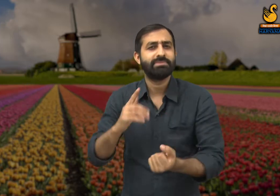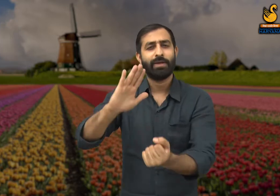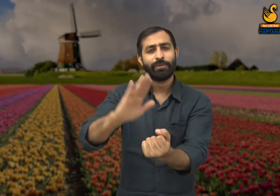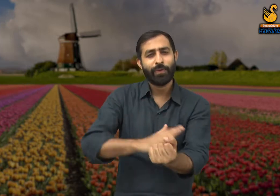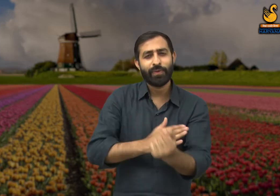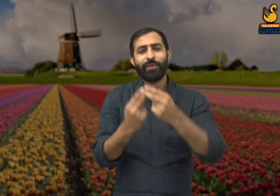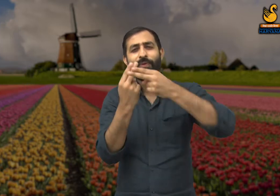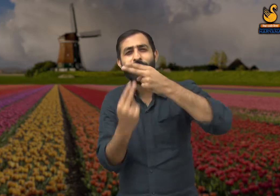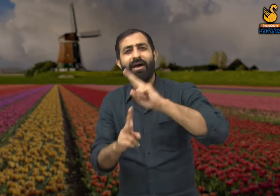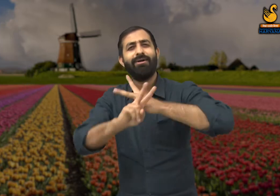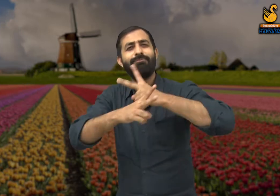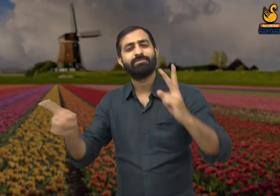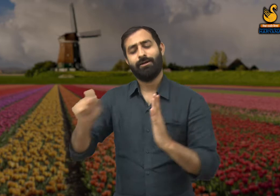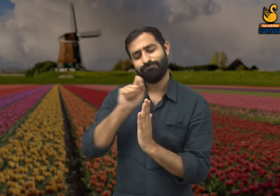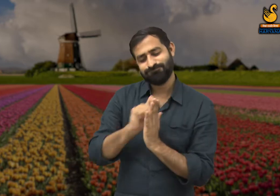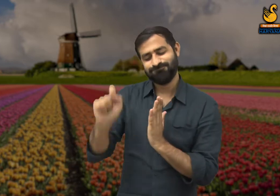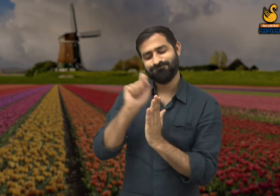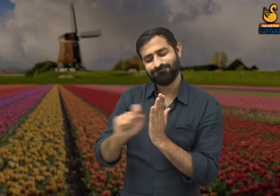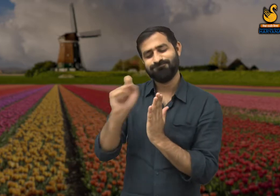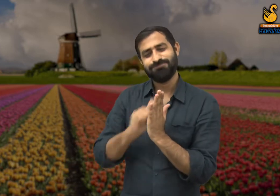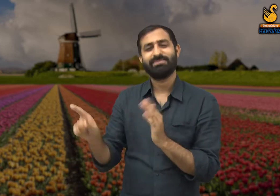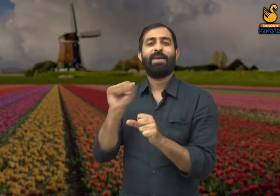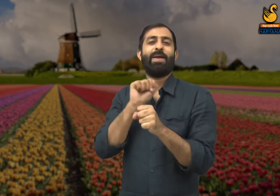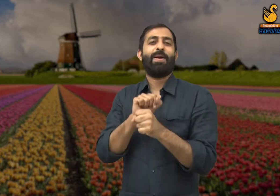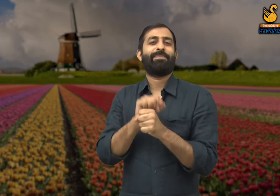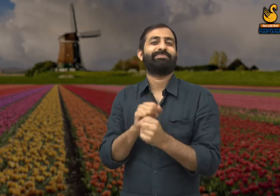वे हिंदी साहित्य के एक प्रतिष्ठित कवि और लेखक थे.